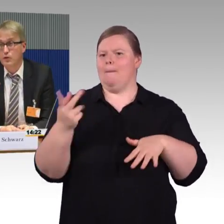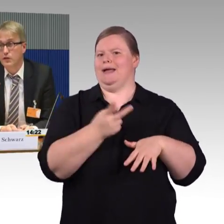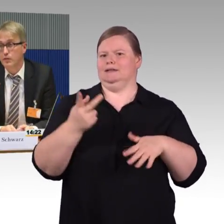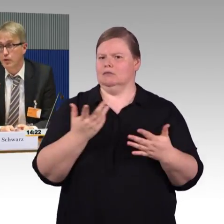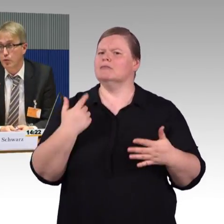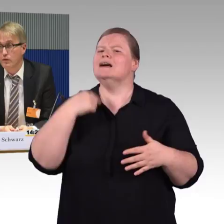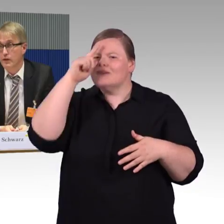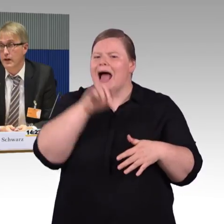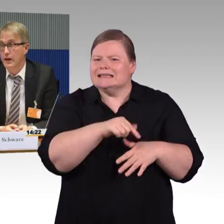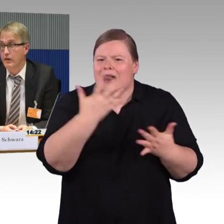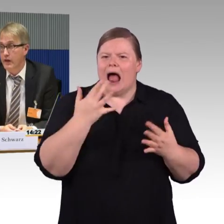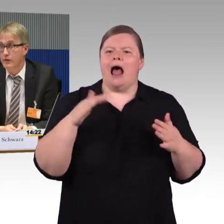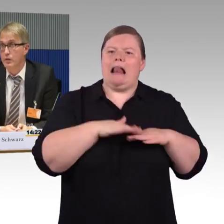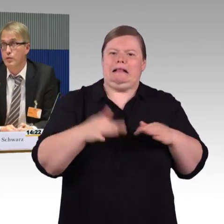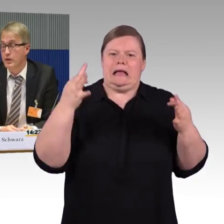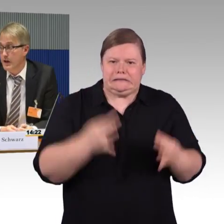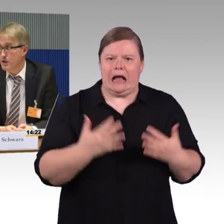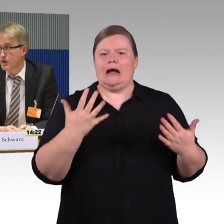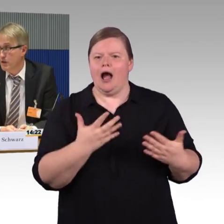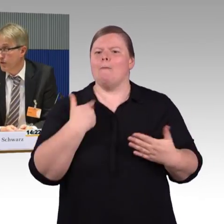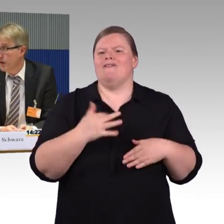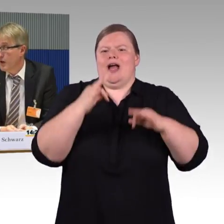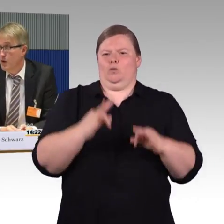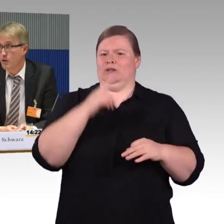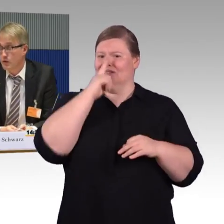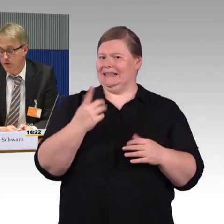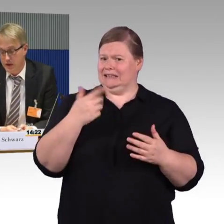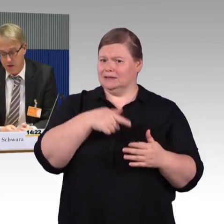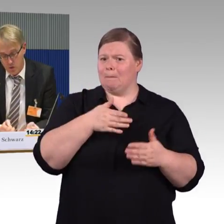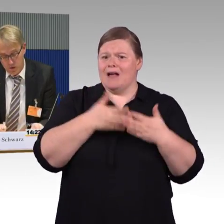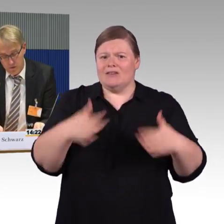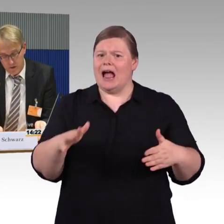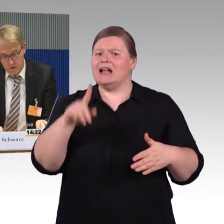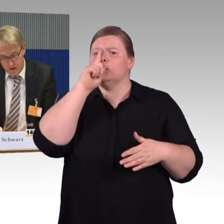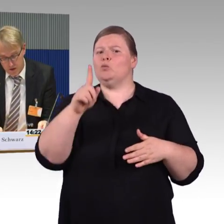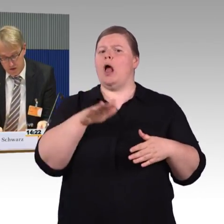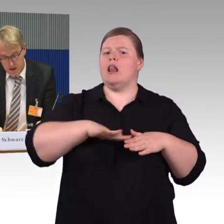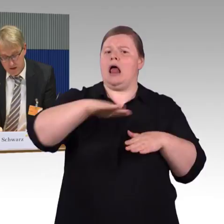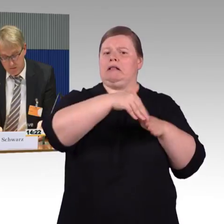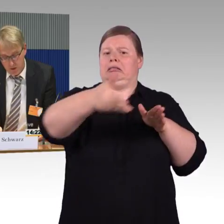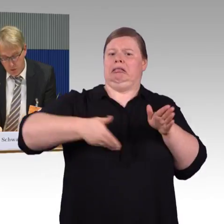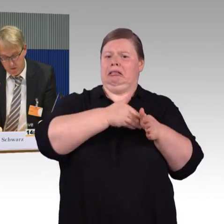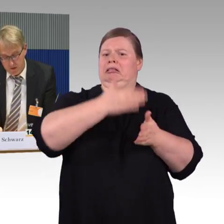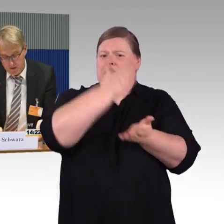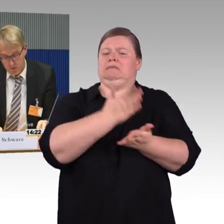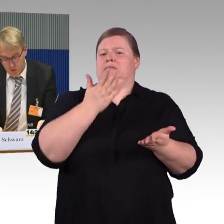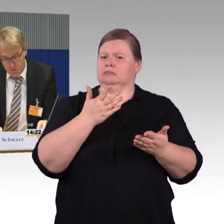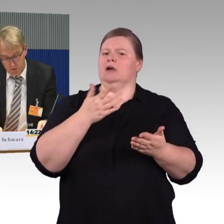das wir grundsätzlich begrüßen, weil er eine fahrzeuggebundene Einstiegshilfe hat und der Hublift am Bahnsteig nicht mehr notwendig sein müsste.